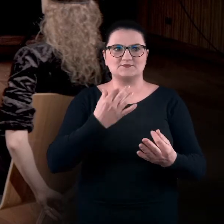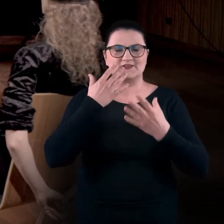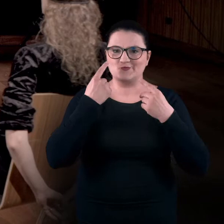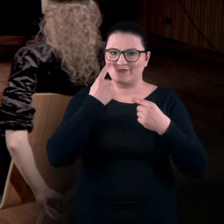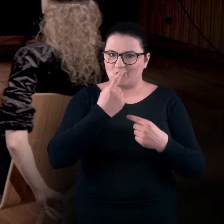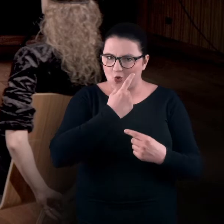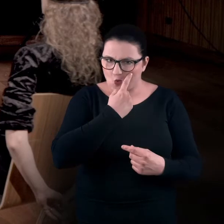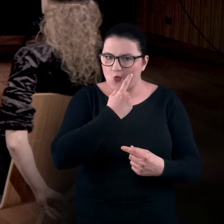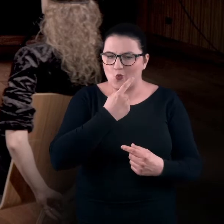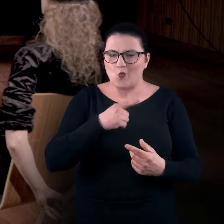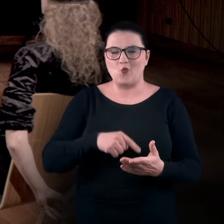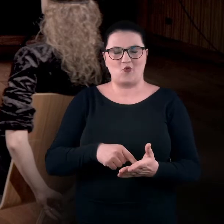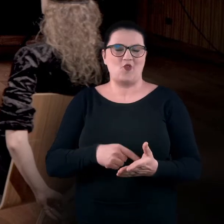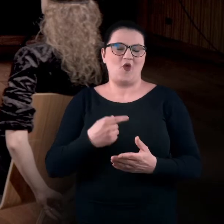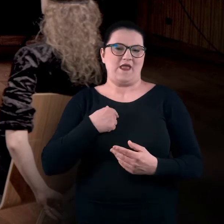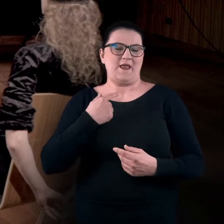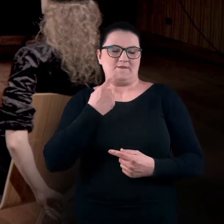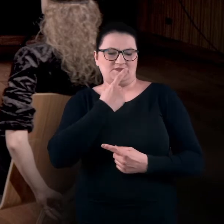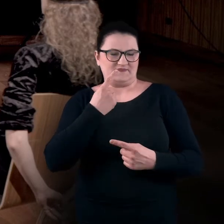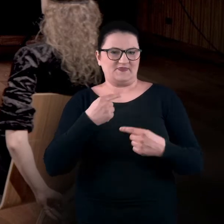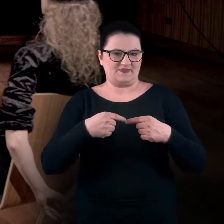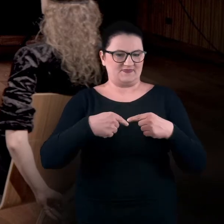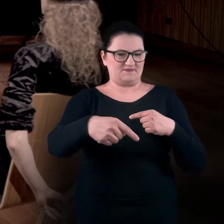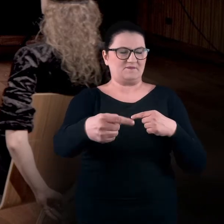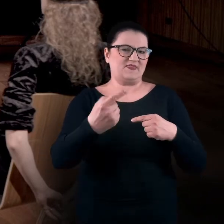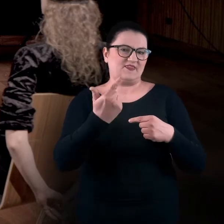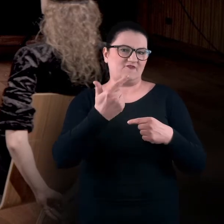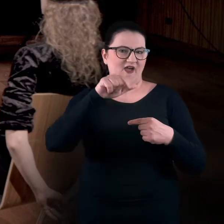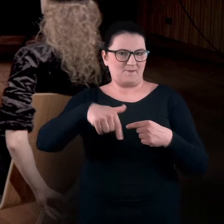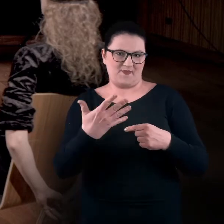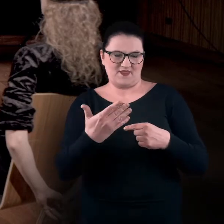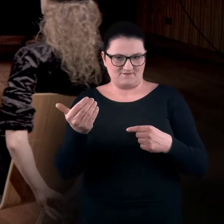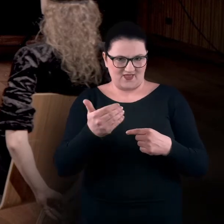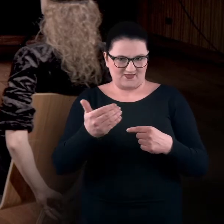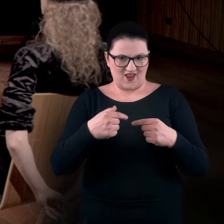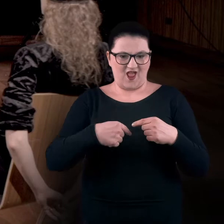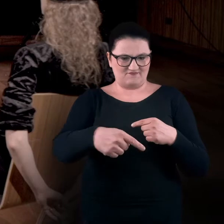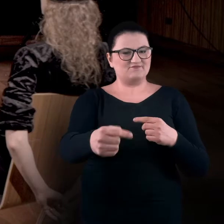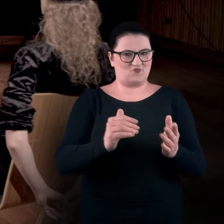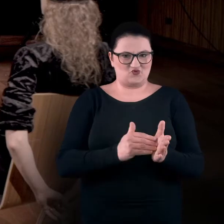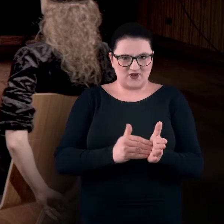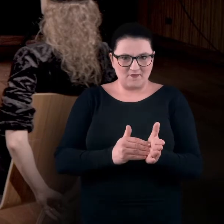powinna mieć dwa i pół metra wolnej przestrzeni w linii prostej.